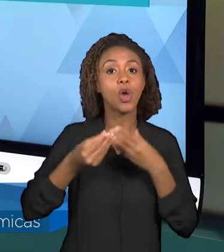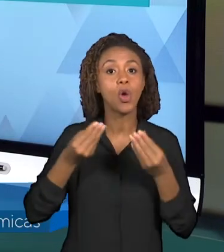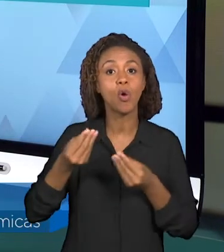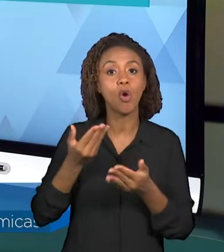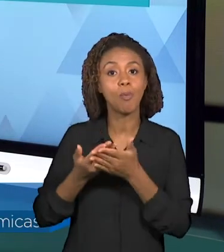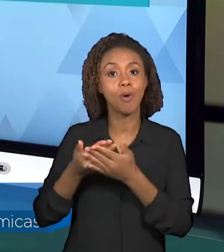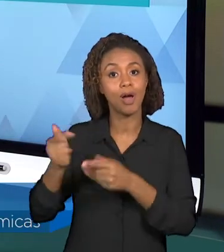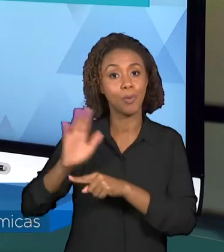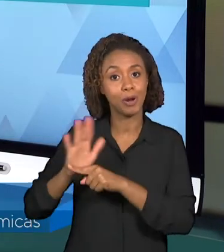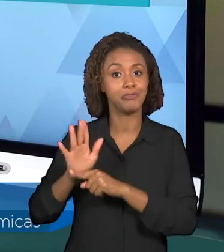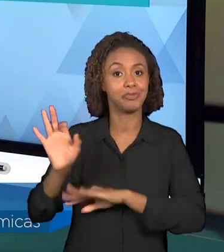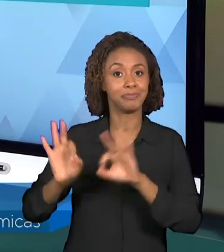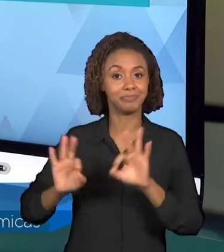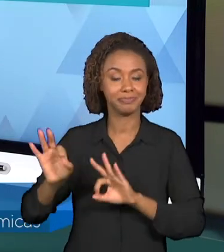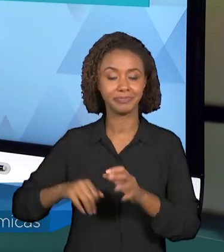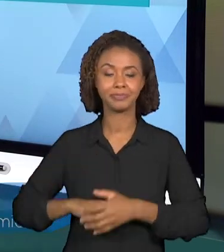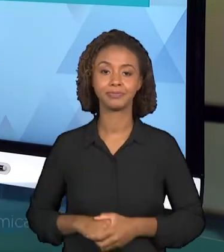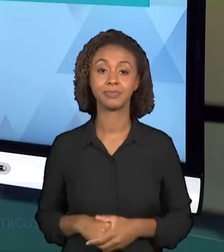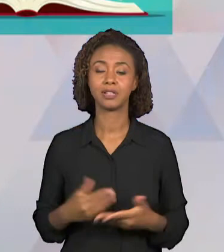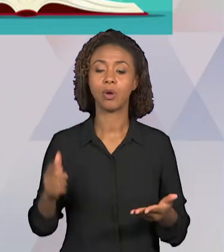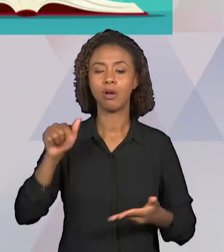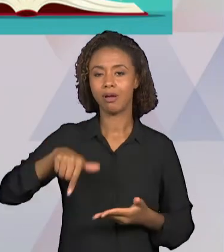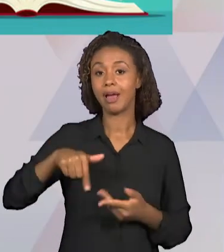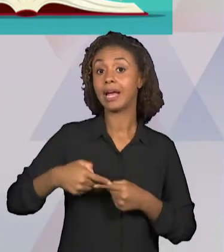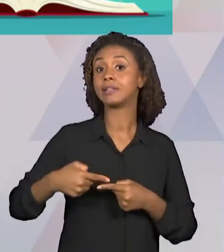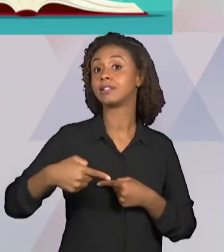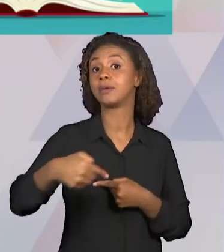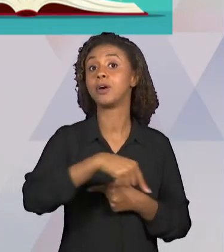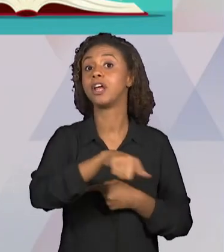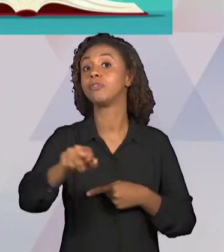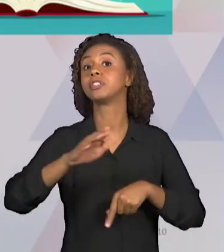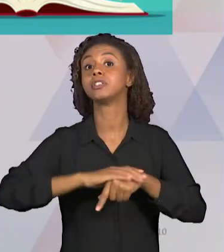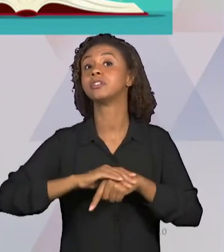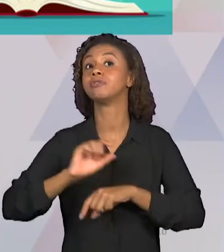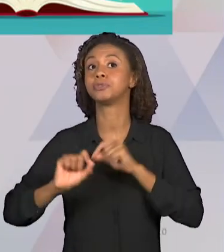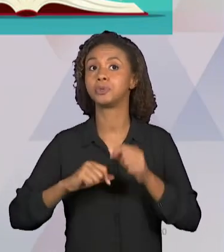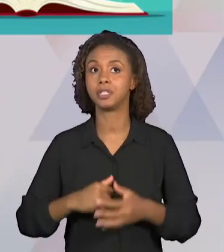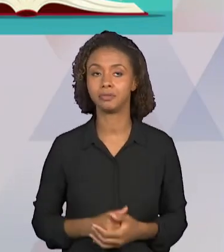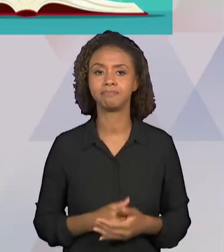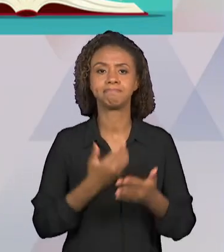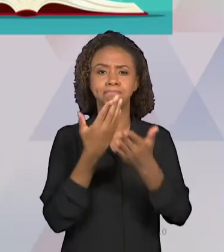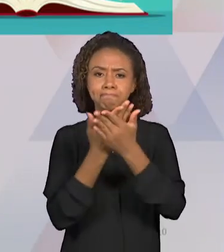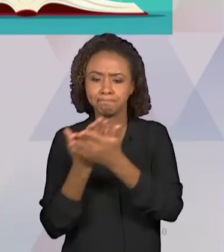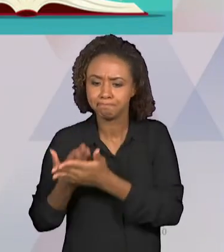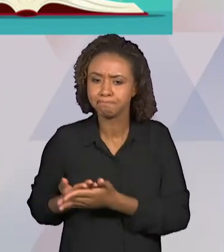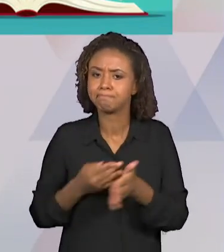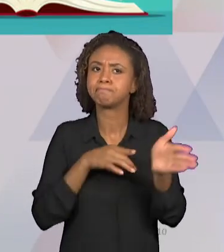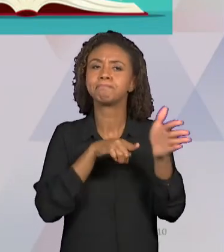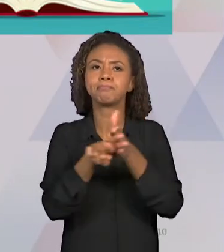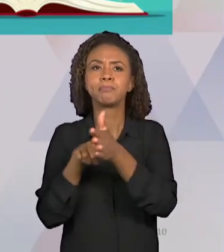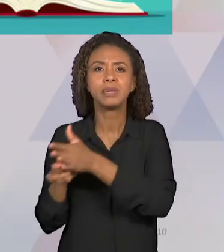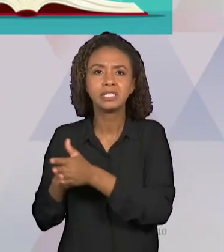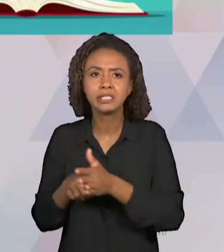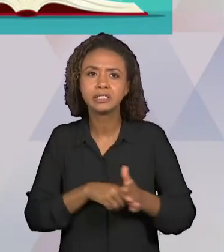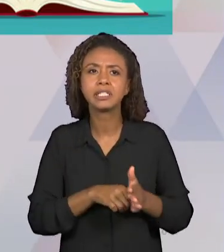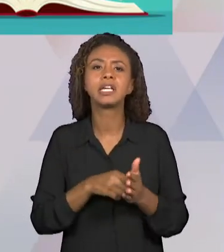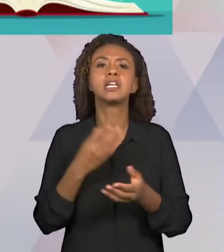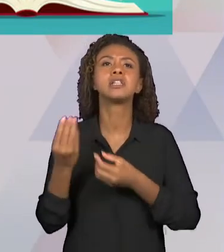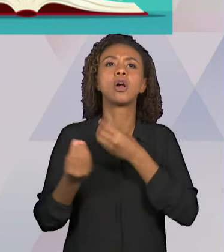ATIVIDADES ENVOLVEM OS ESTUDOS E AS PESQUISAS A RESPEITO DO ASSUNTO, ENVOLVE ESSA CONCRETIZAÇÃO